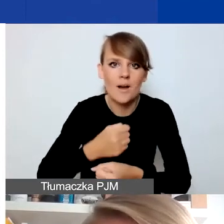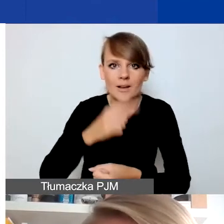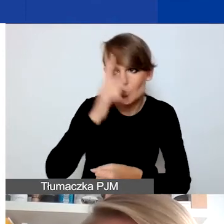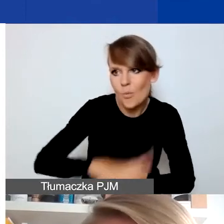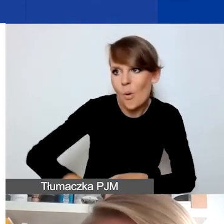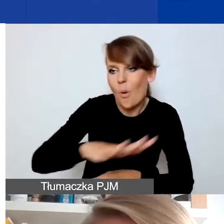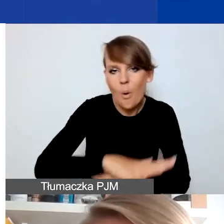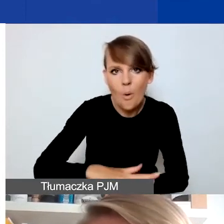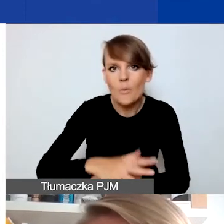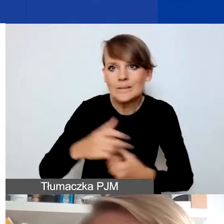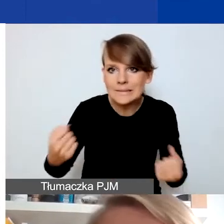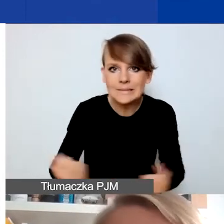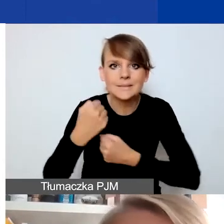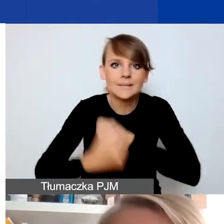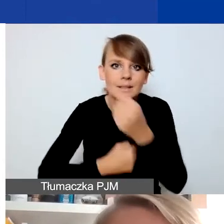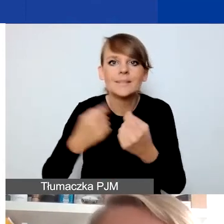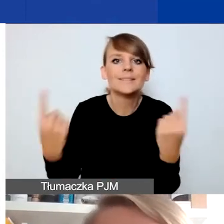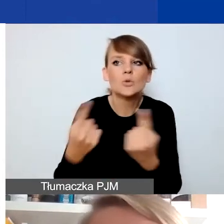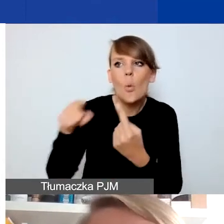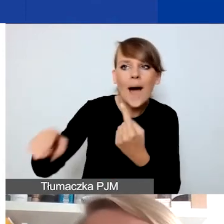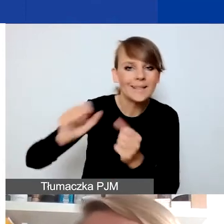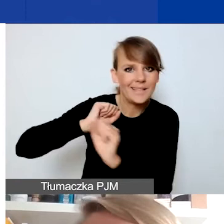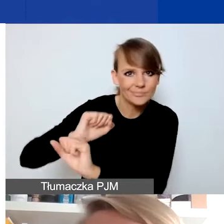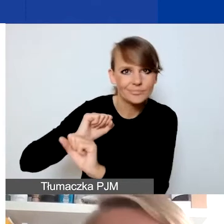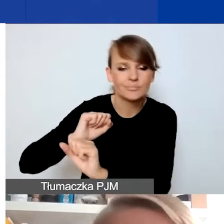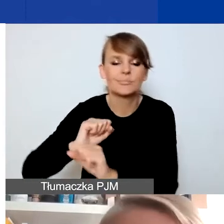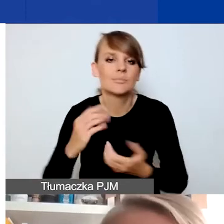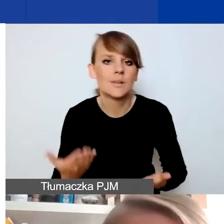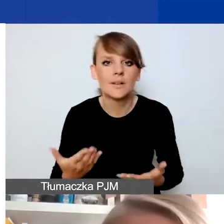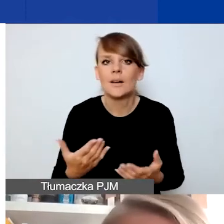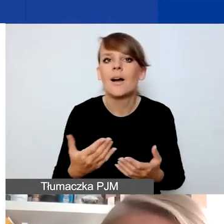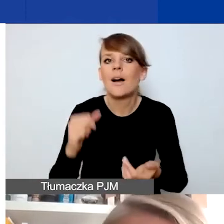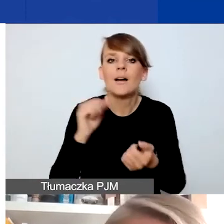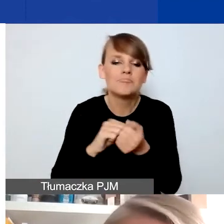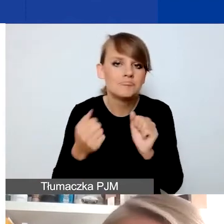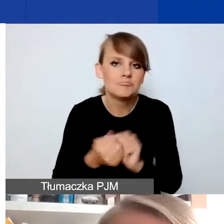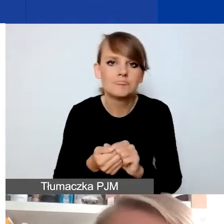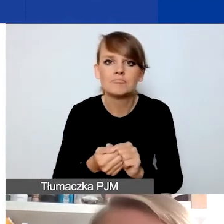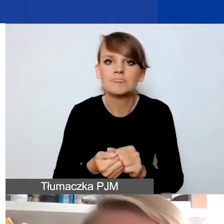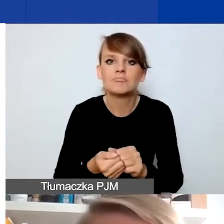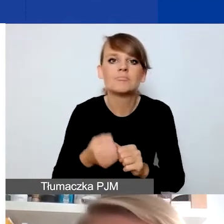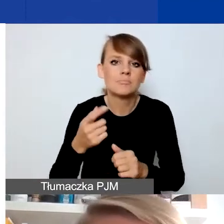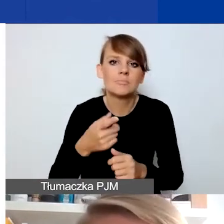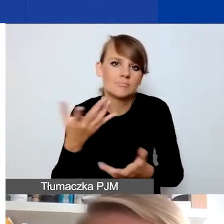które miałyby jakiejś sytuacji zapobiec czy wpuścić do dyskursu publicznego nowe głosy,